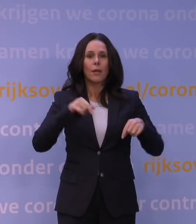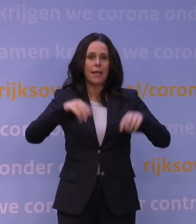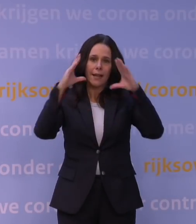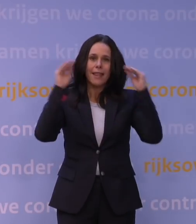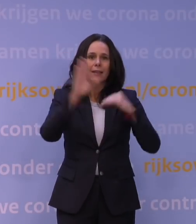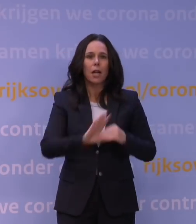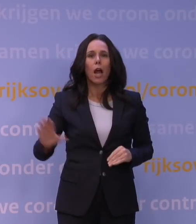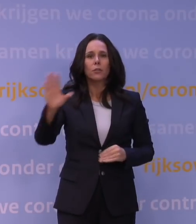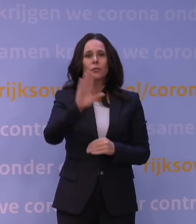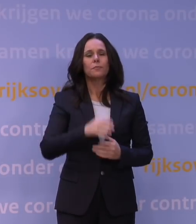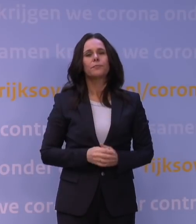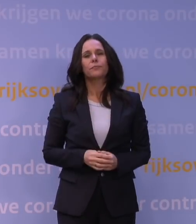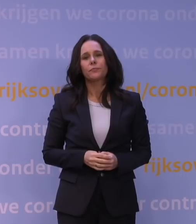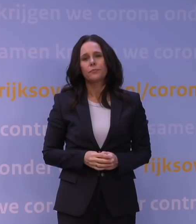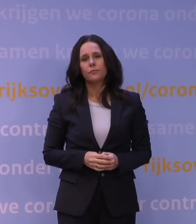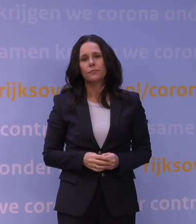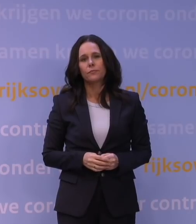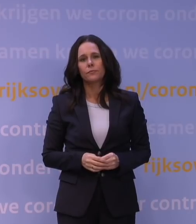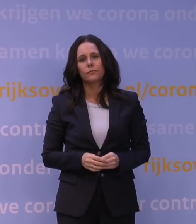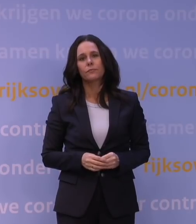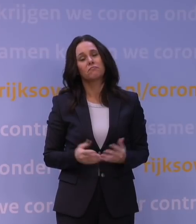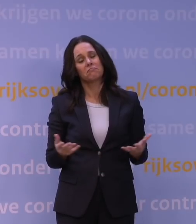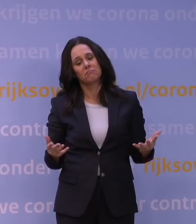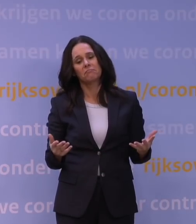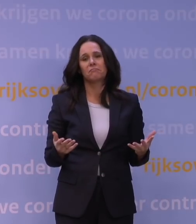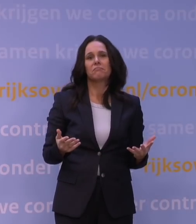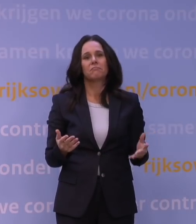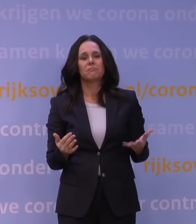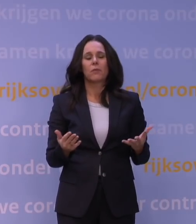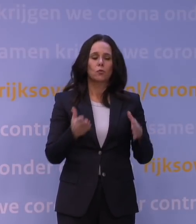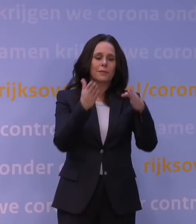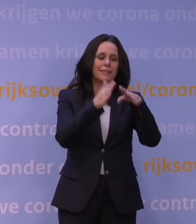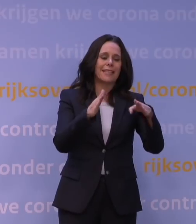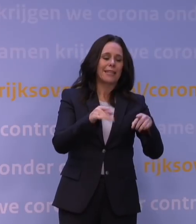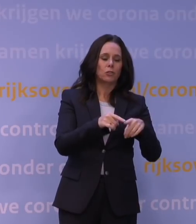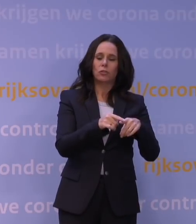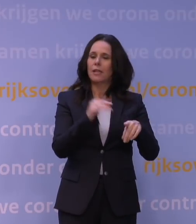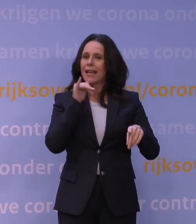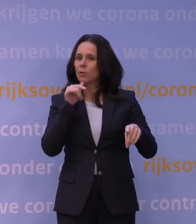En eigenlijk dat we vóór... Nou ja, tussen kerst, denken we, en de jaarwisseling,